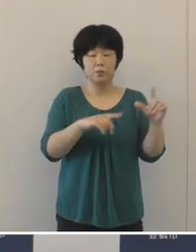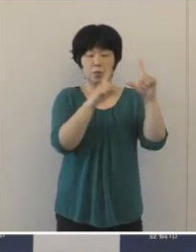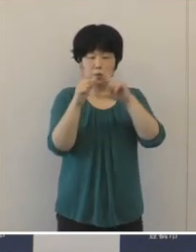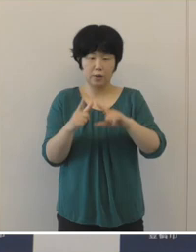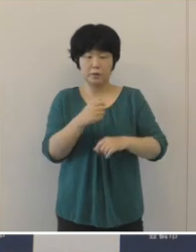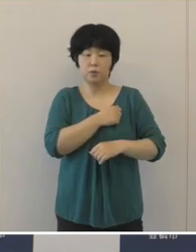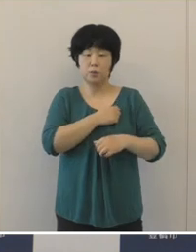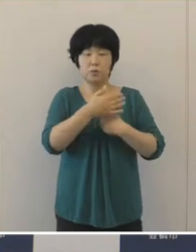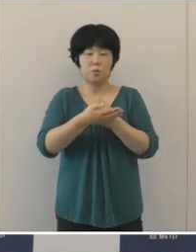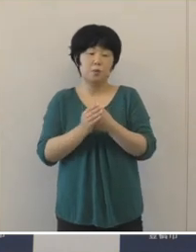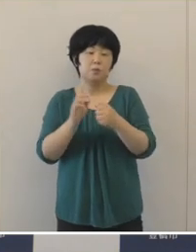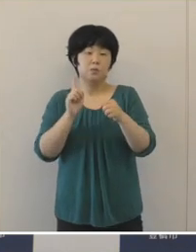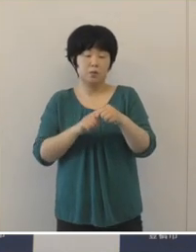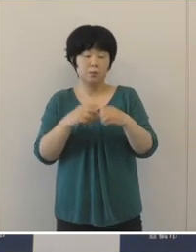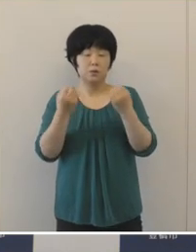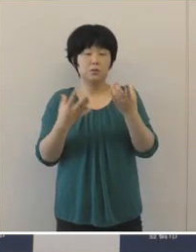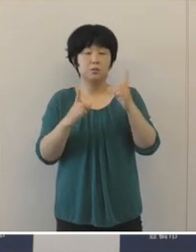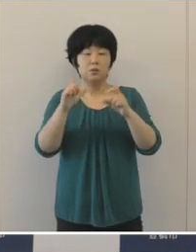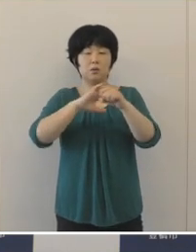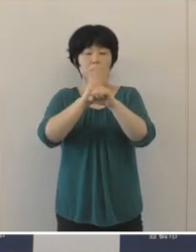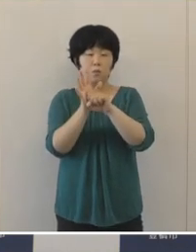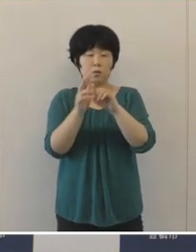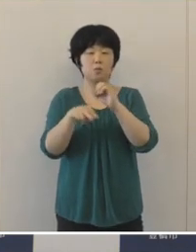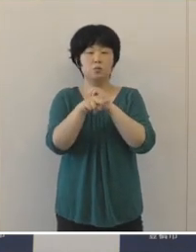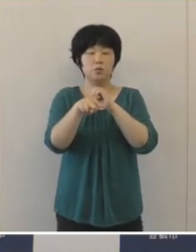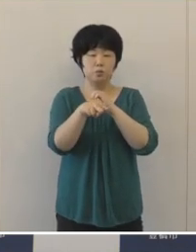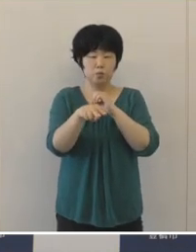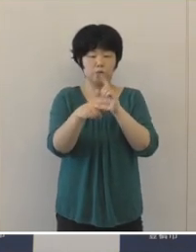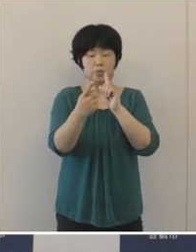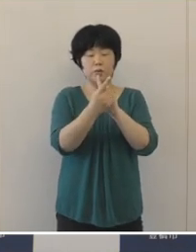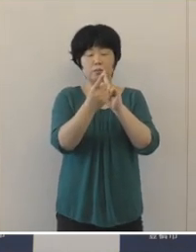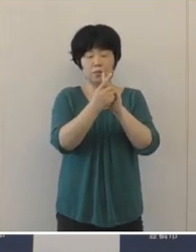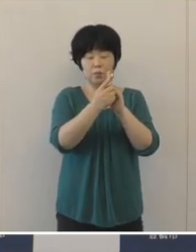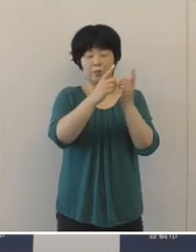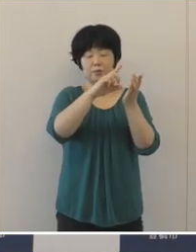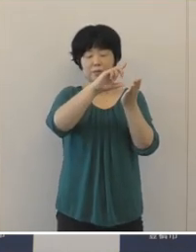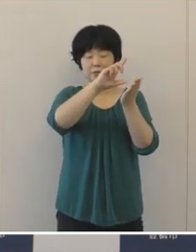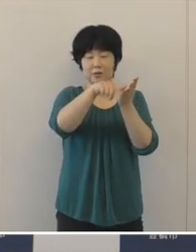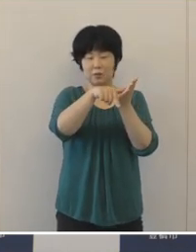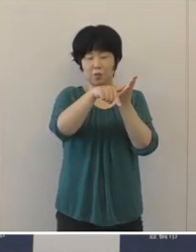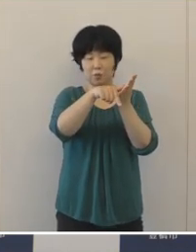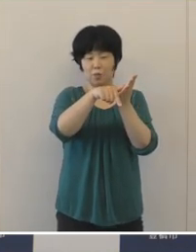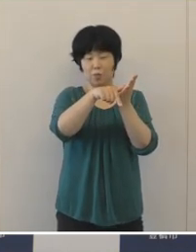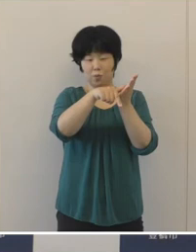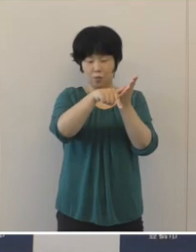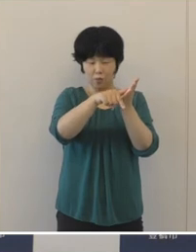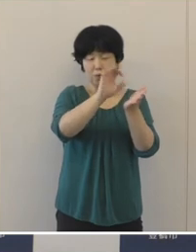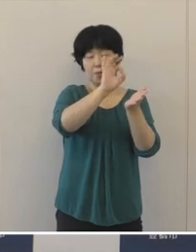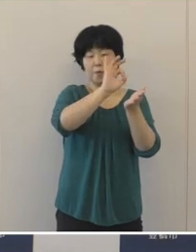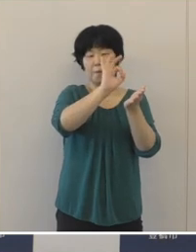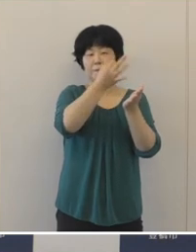「新型コロナウイルス感染症対応地方創生臨時交付金」をはじめとする